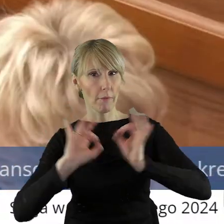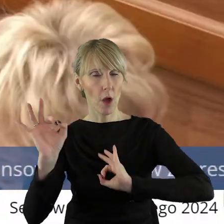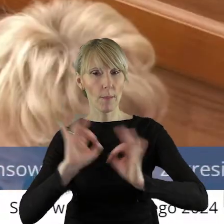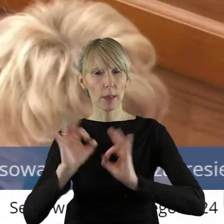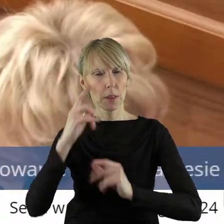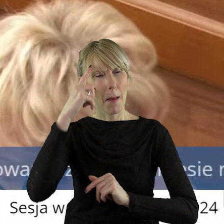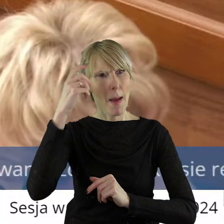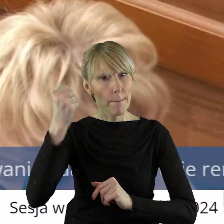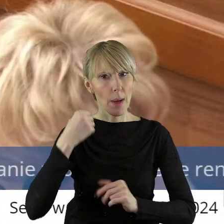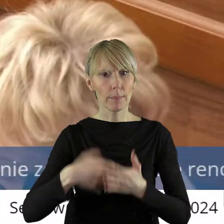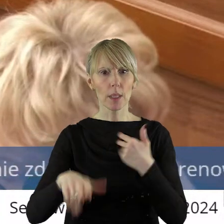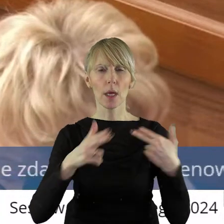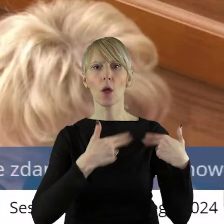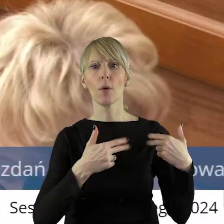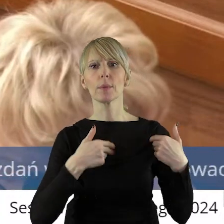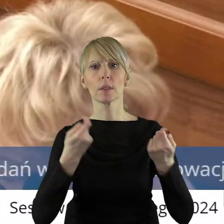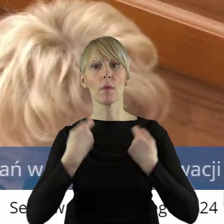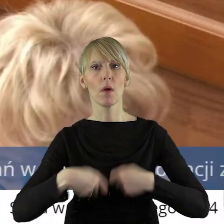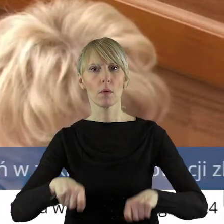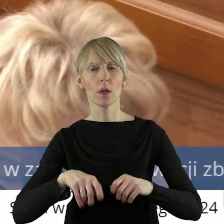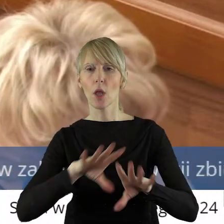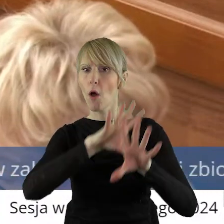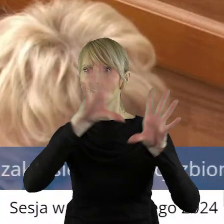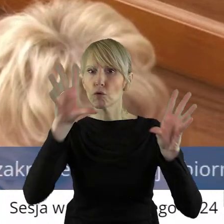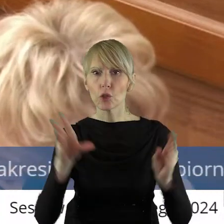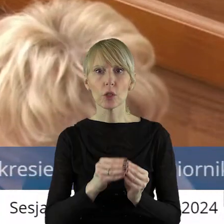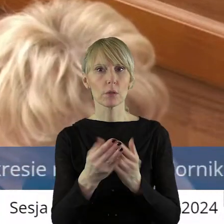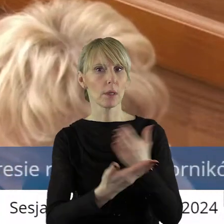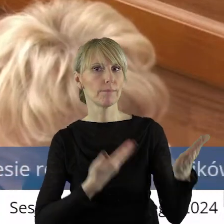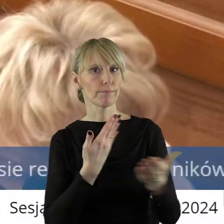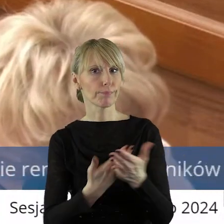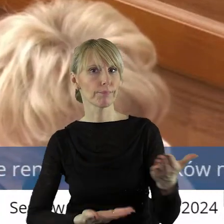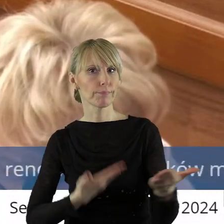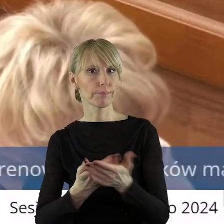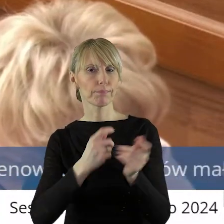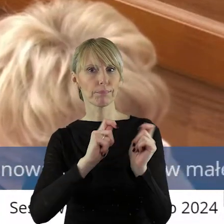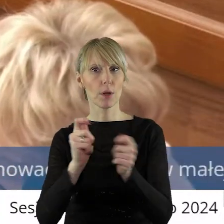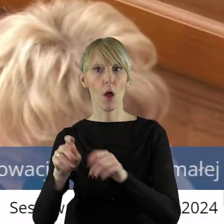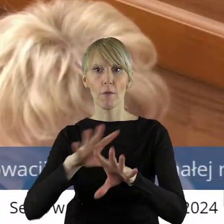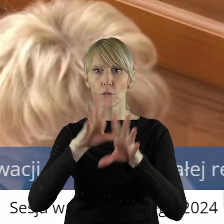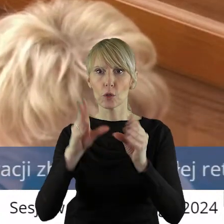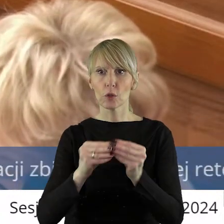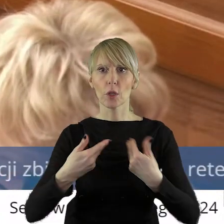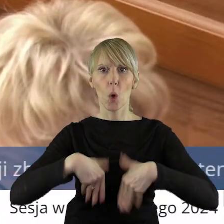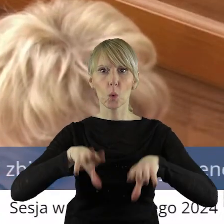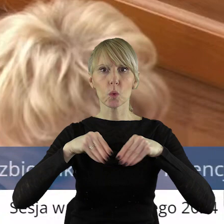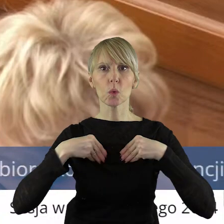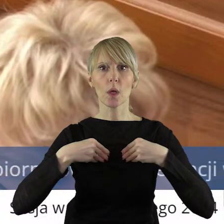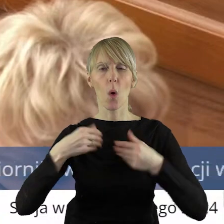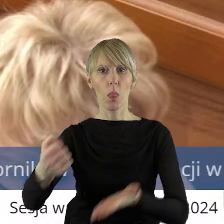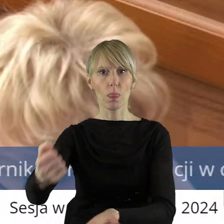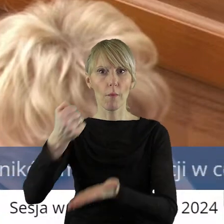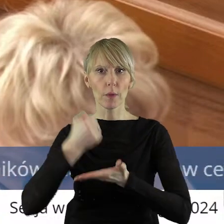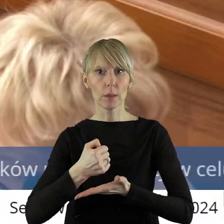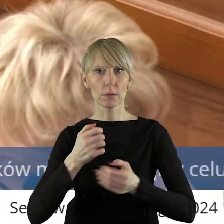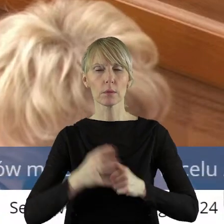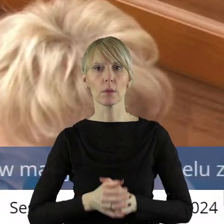którą pamiętam z komisji rolnictwa, iż wszystkie wnioski złożone w tym konkursie uzyskały dofinansowanie, bo taką informację uzyskałem.